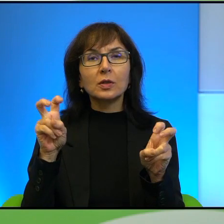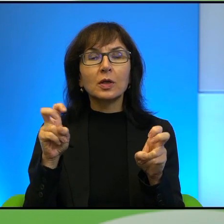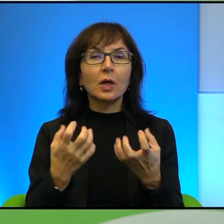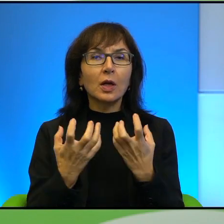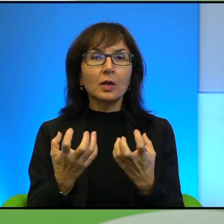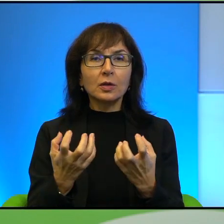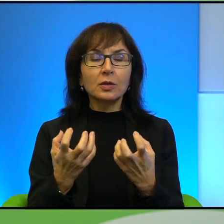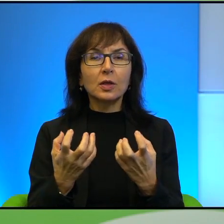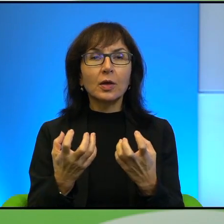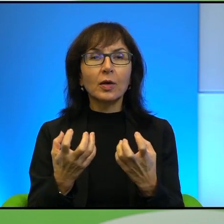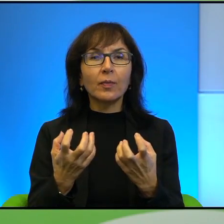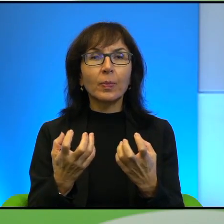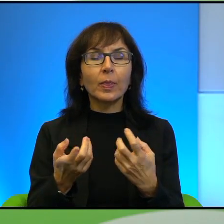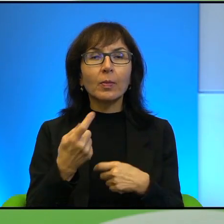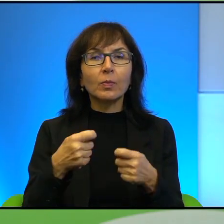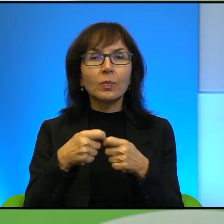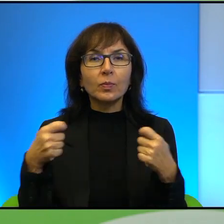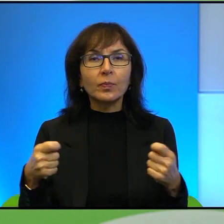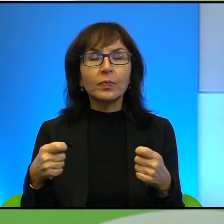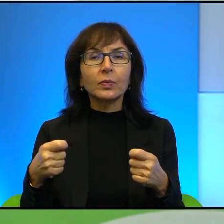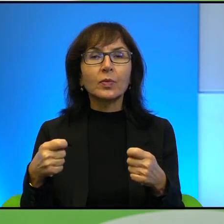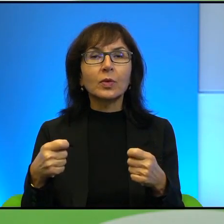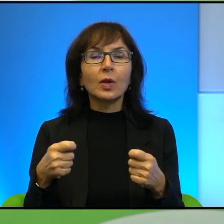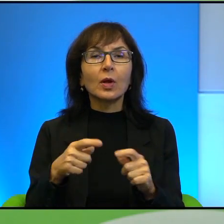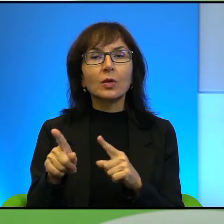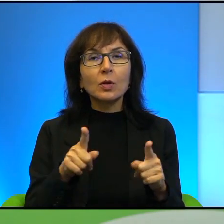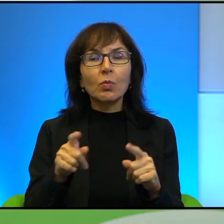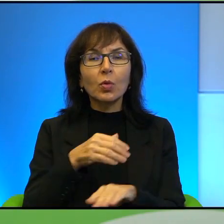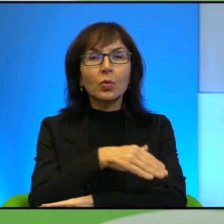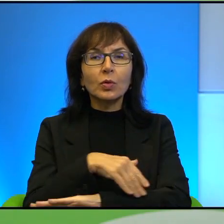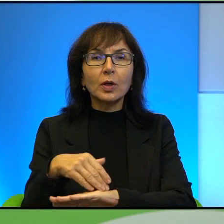nawiązać do tego zagadnienia granic i naprawdę trudno by mi było lepiej,